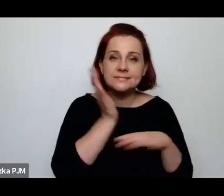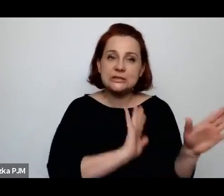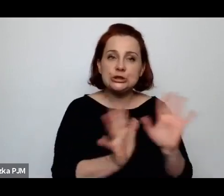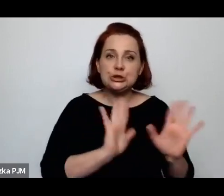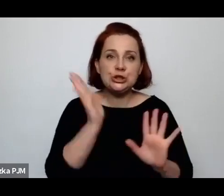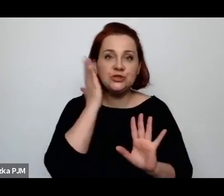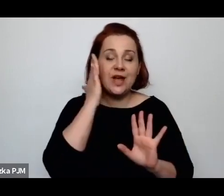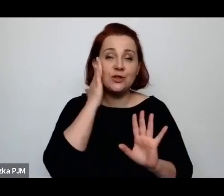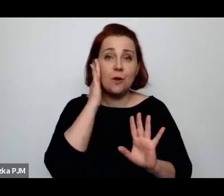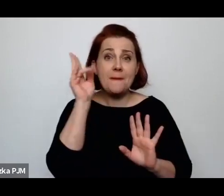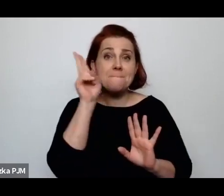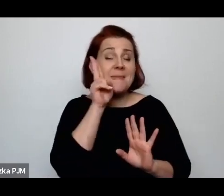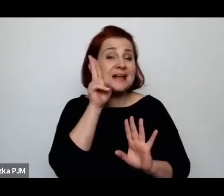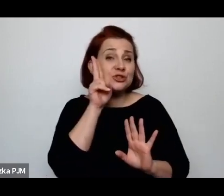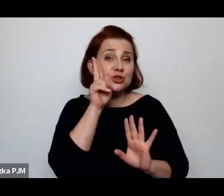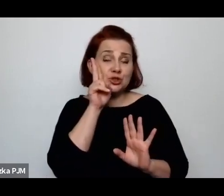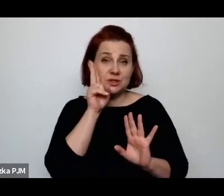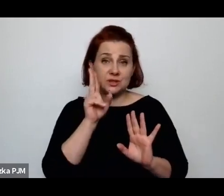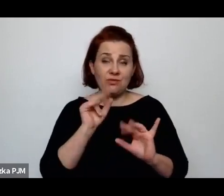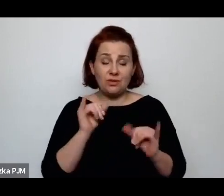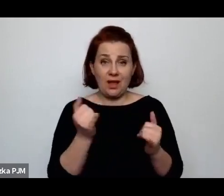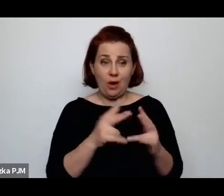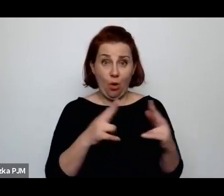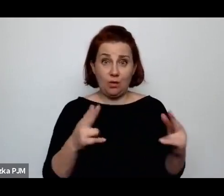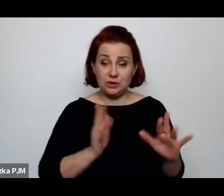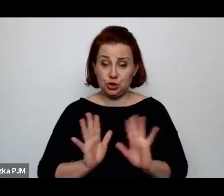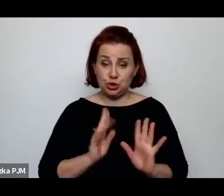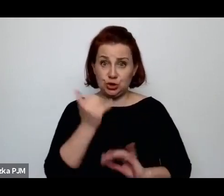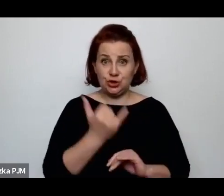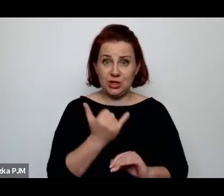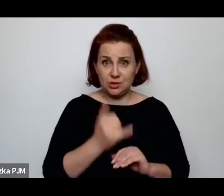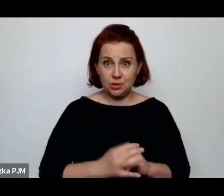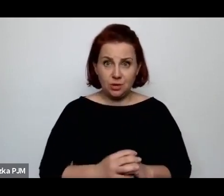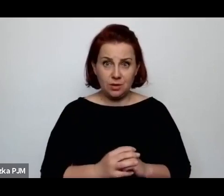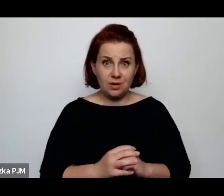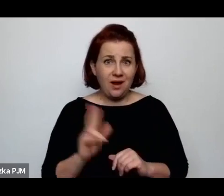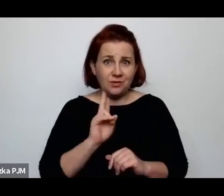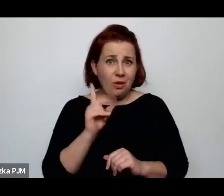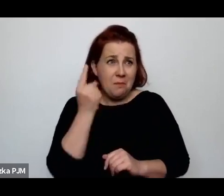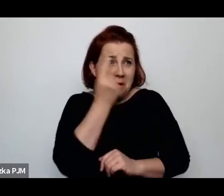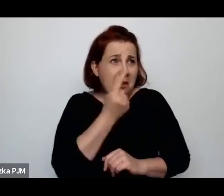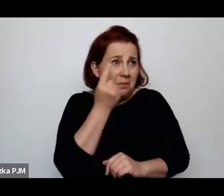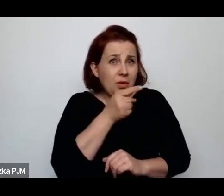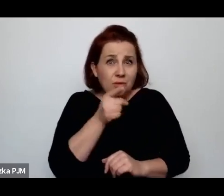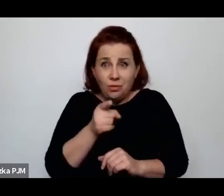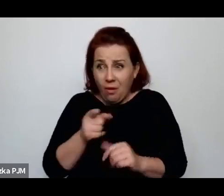Ale kto by pomyślał o takich poradniach na wsi?